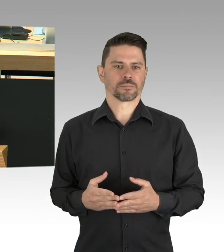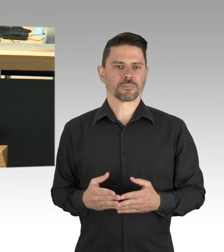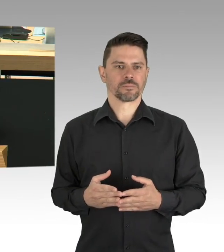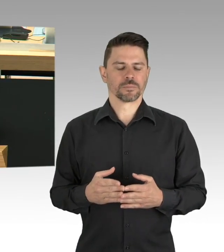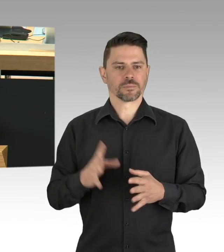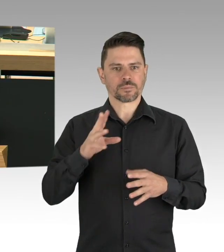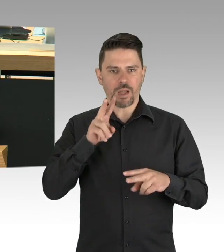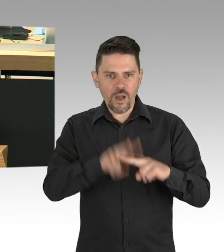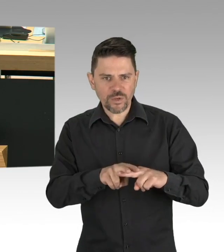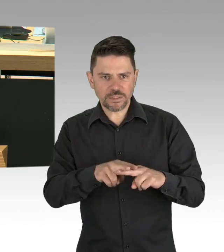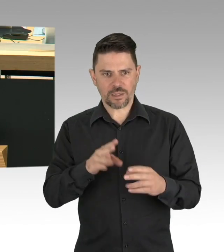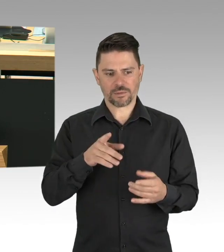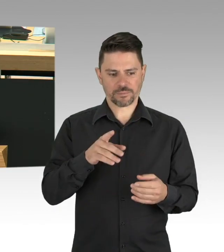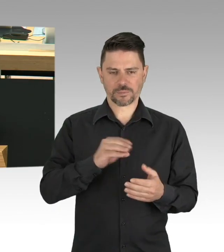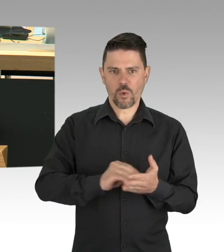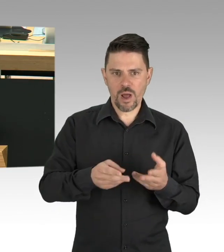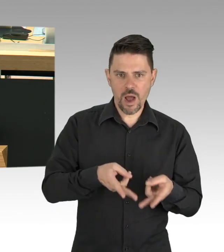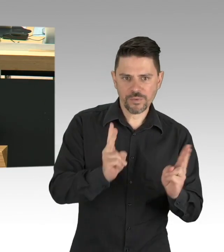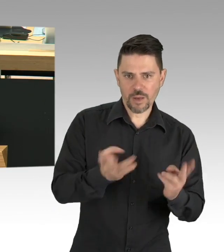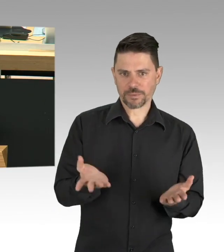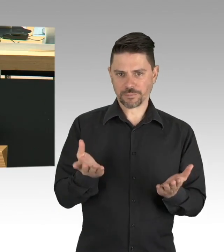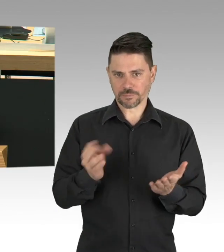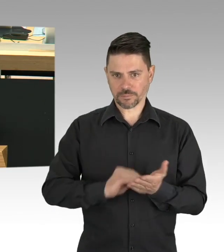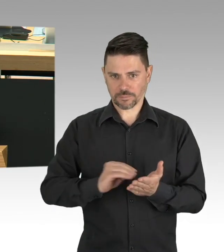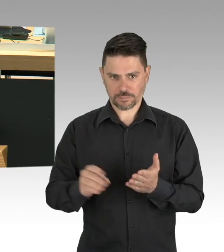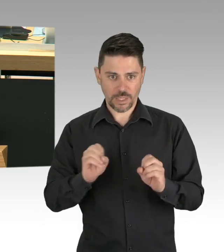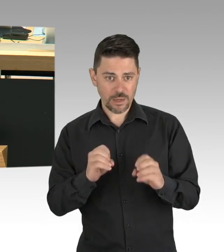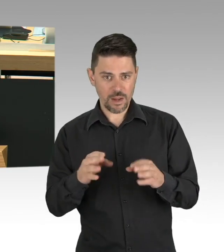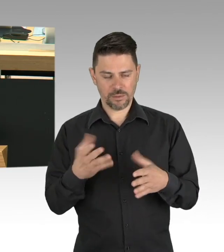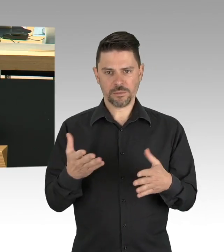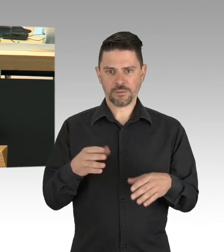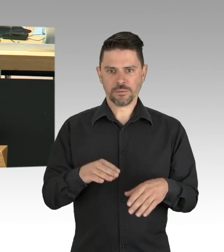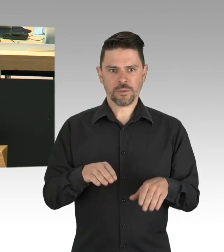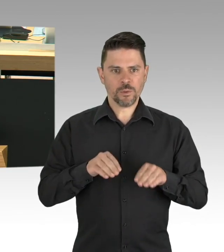gehen sprichwörtlich auf dem Zahnfleisch. Meine Damen und Herren, auch hier gilt: